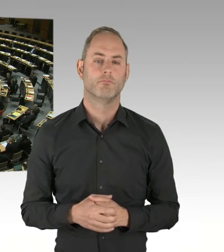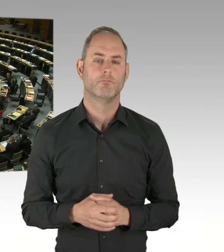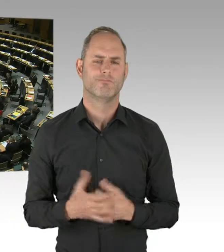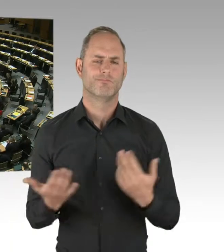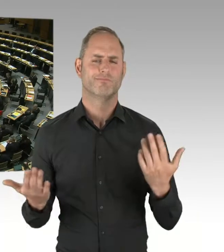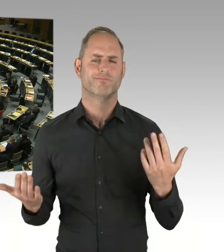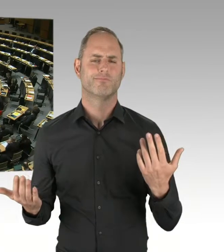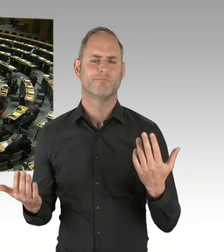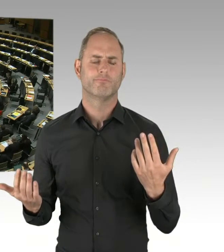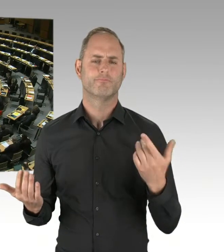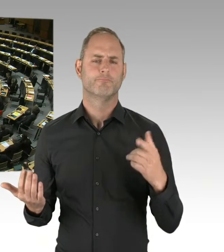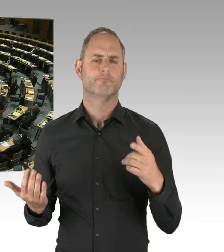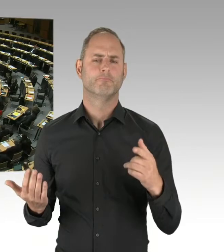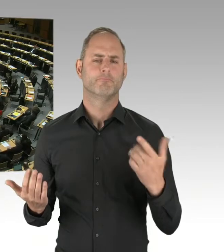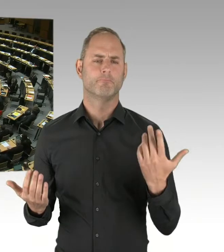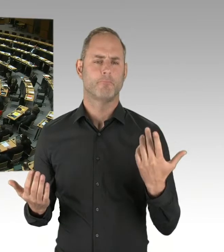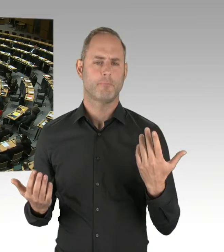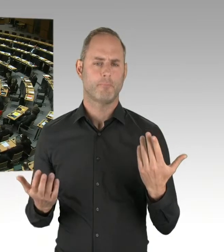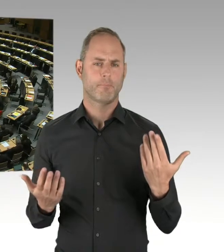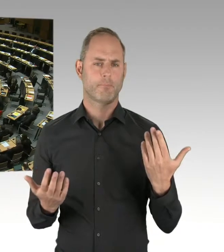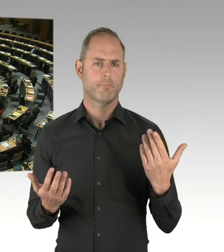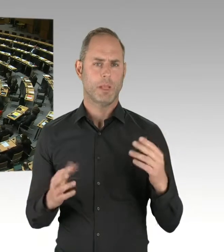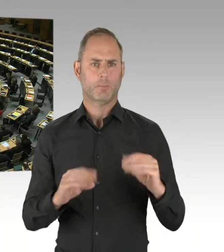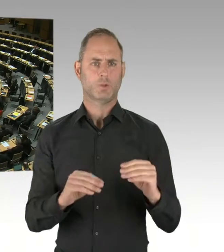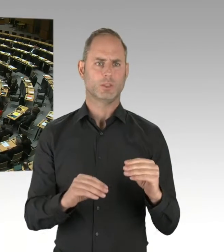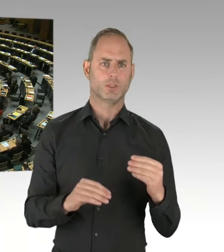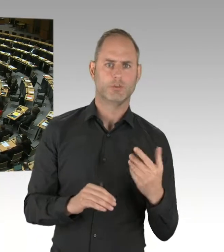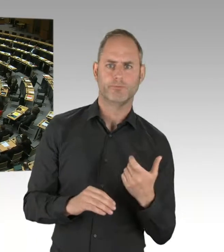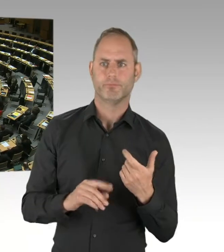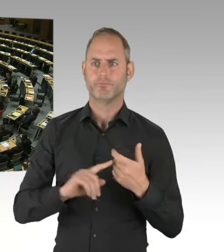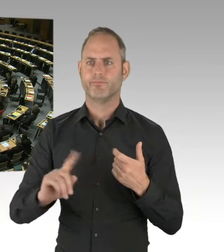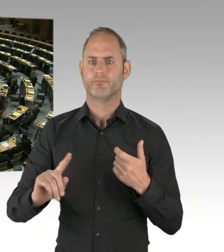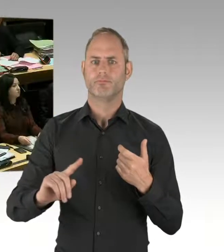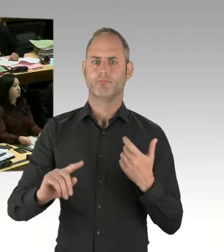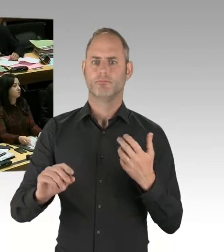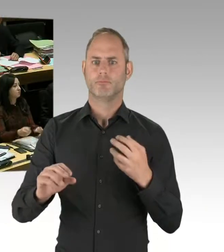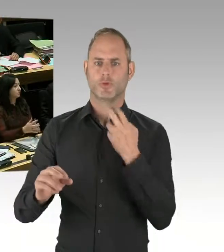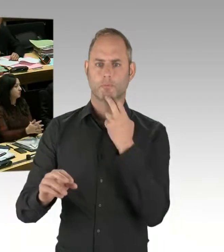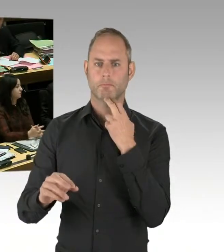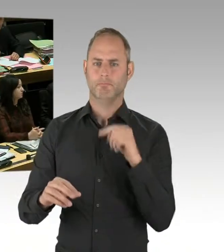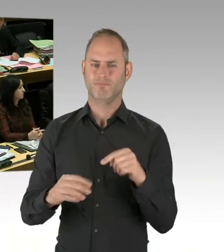Vielleicht können Sie da noch was zu sagen. (Präsidium) Herr Senator, bitte. (Rednerwechsel) Ja, im Moment wird der Probebetrieb